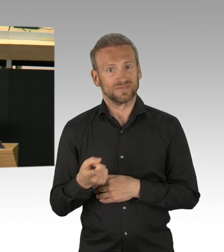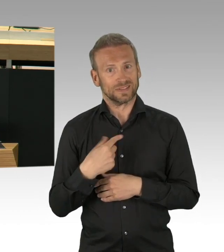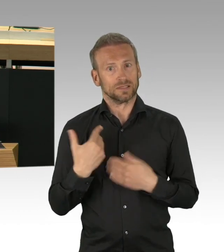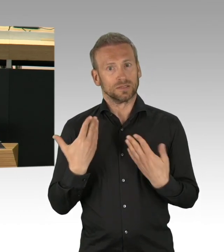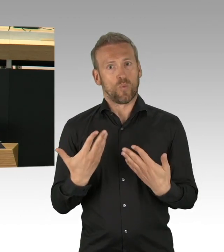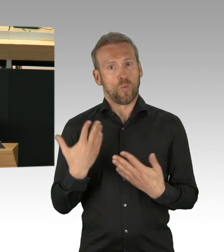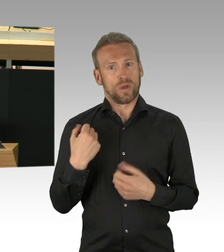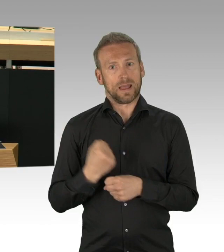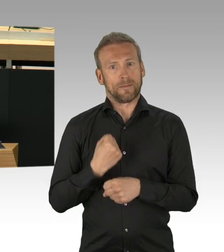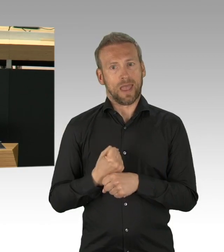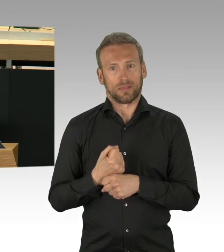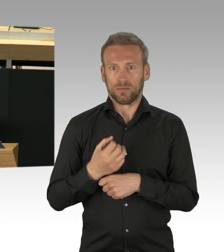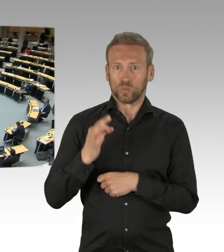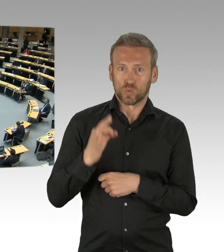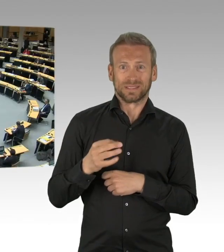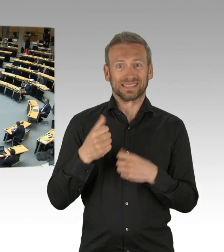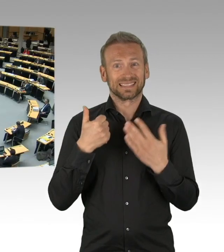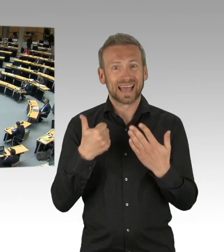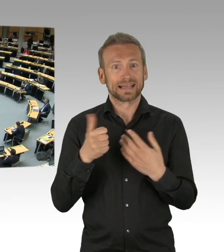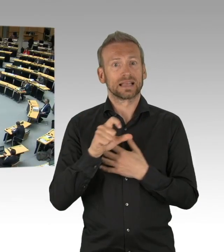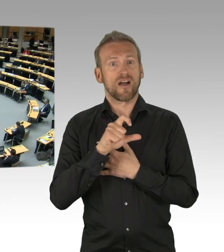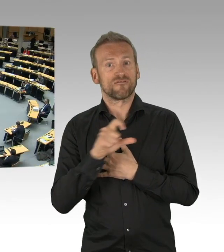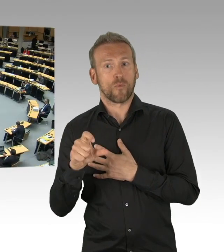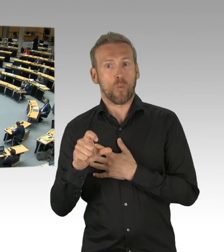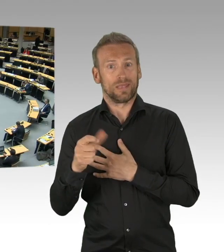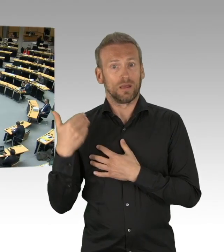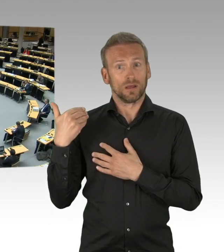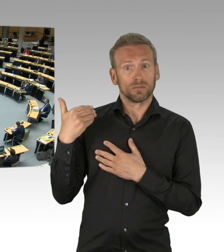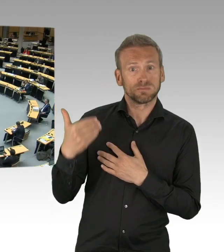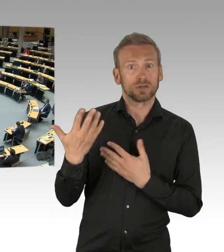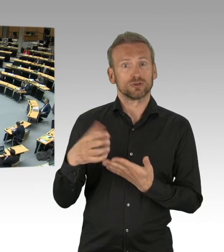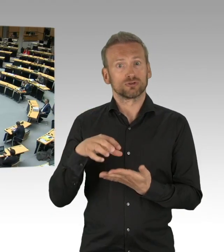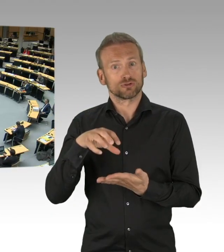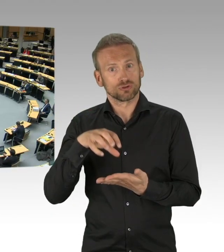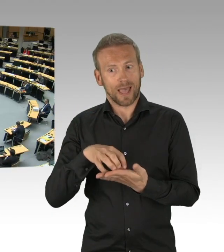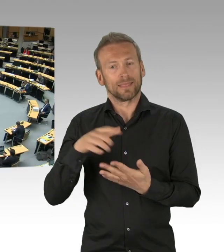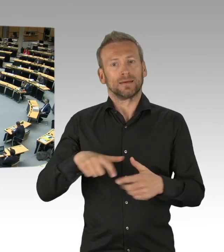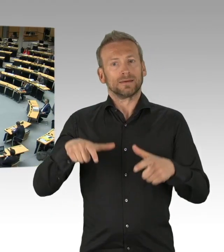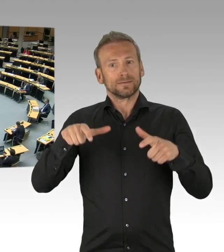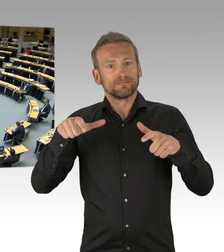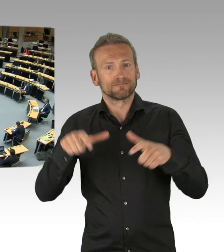(Beifall)